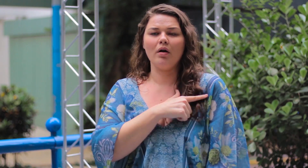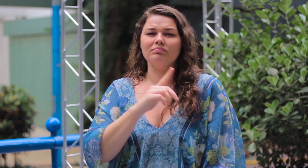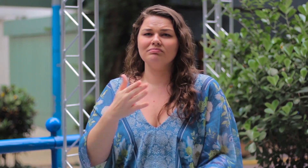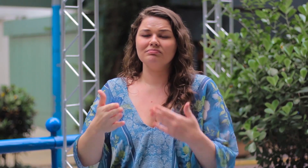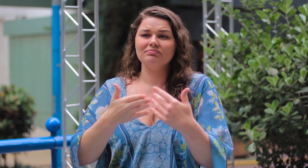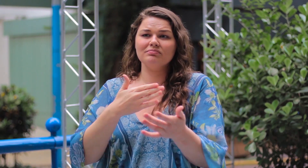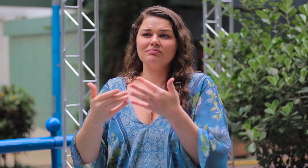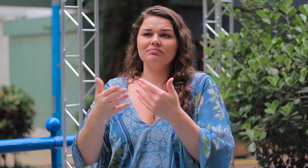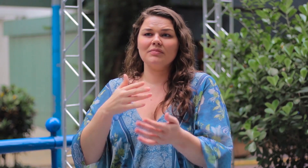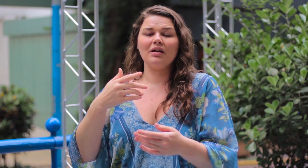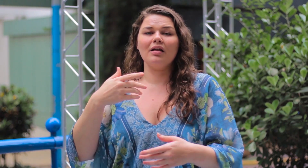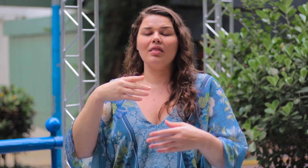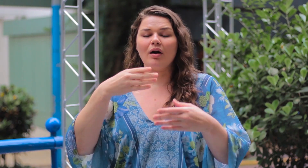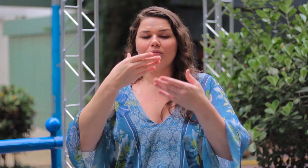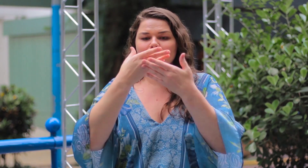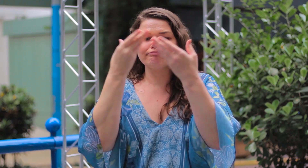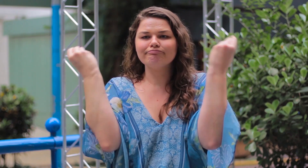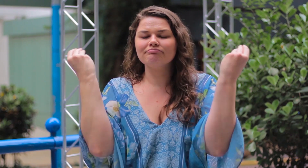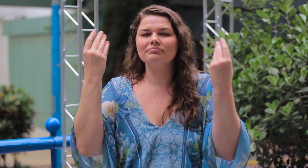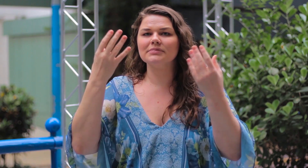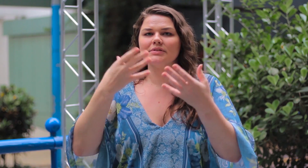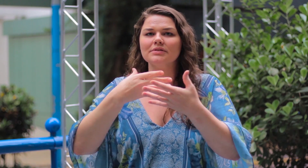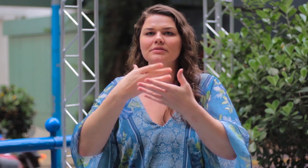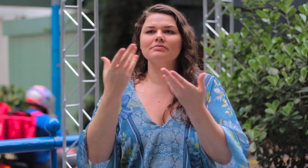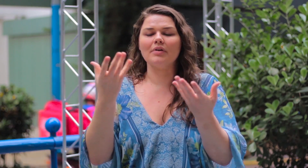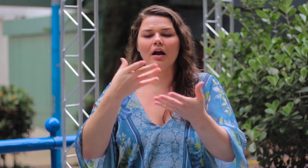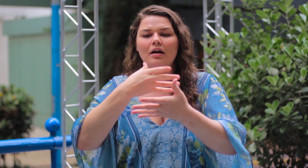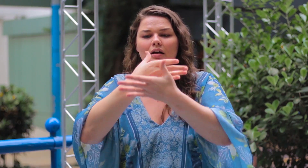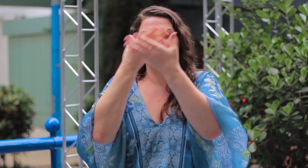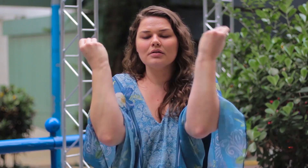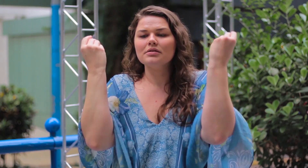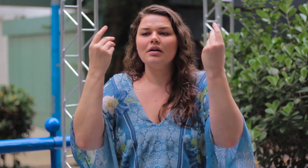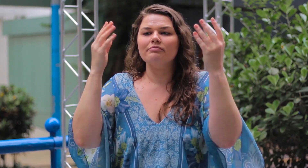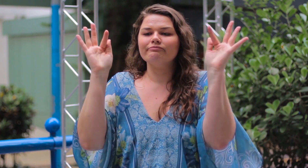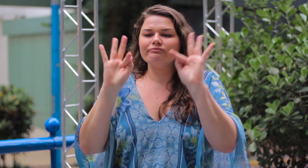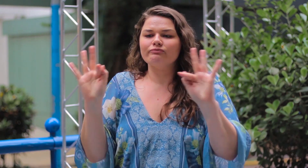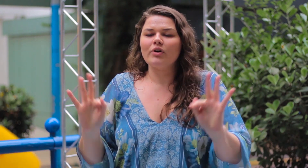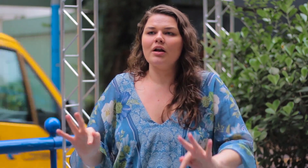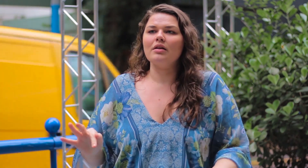Isso não importa de verdade! O importante é se sentir bem, esquecer a opinião alheia,